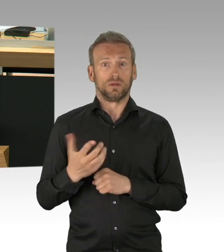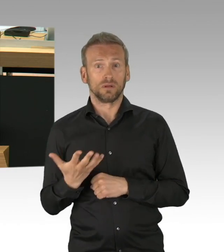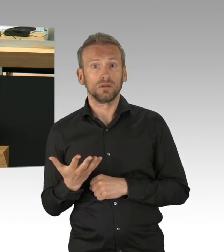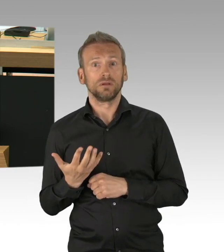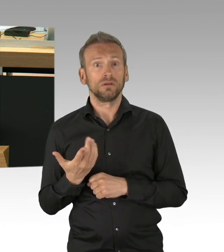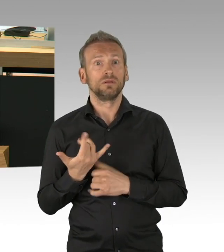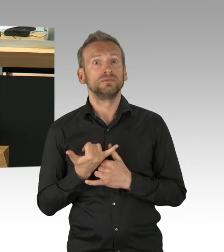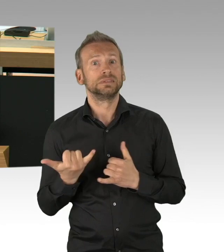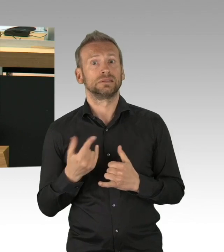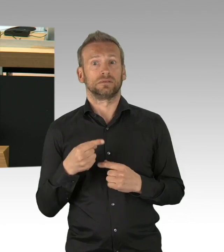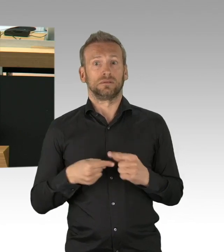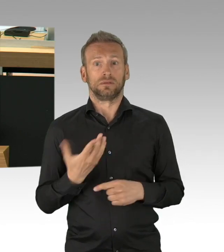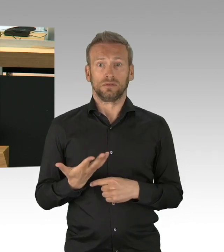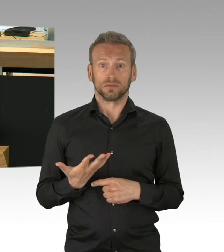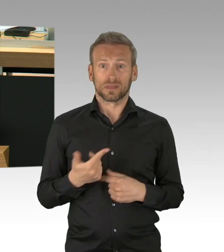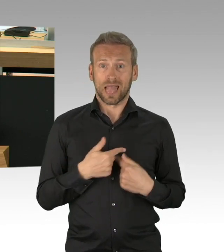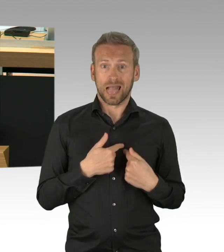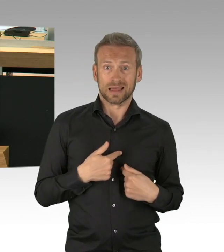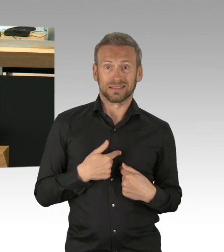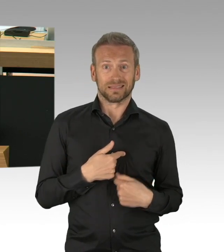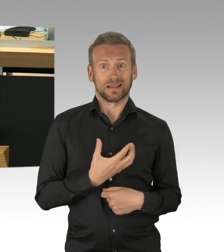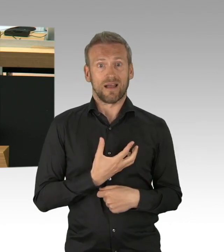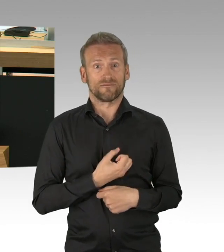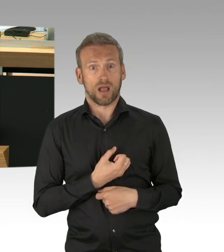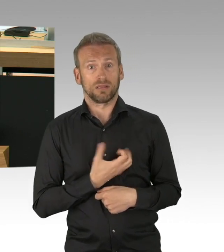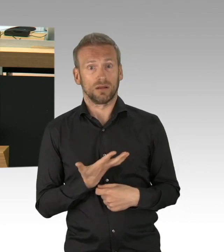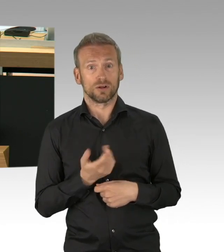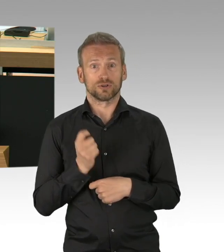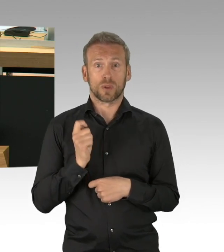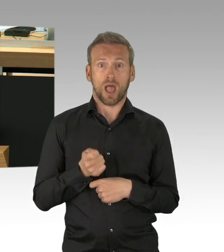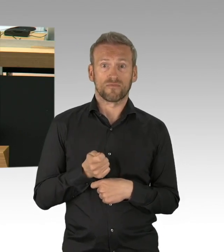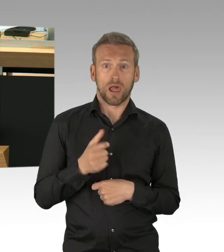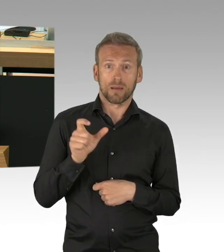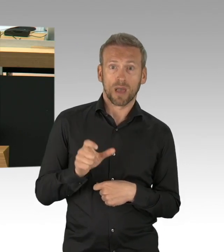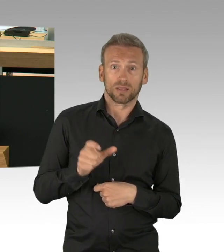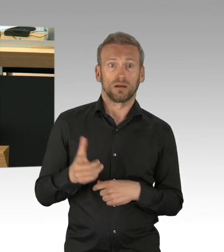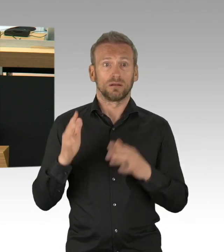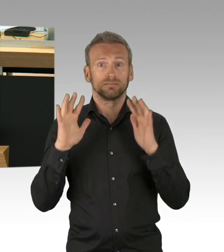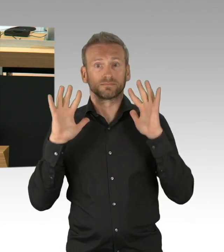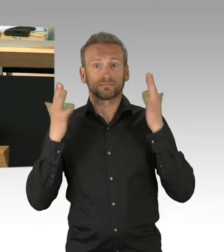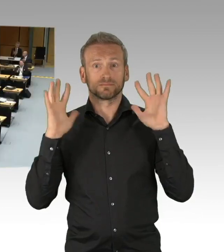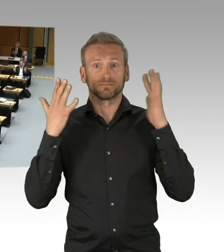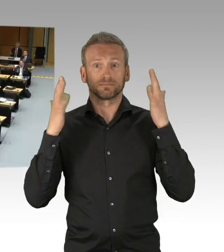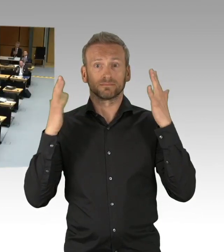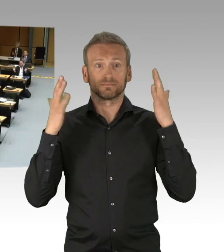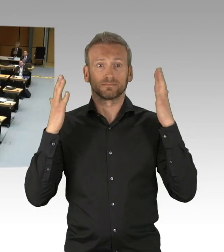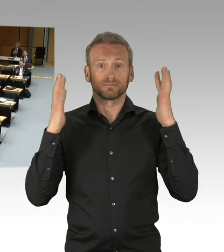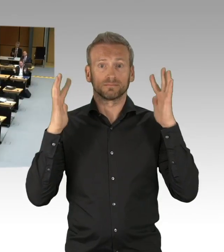ein Fehler und verfassungsrechtlich problematisch. (Beifall)